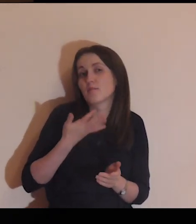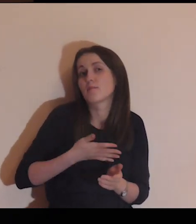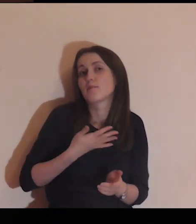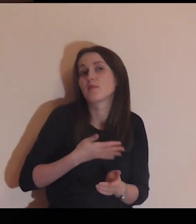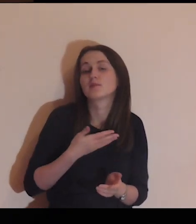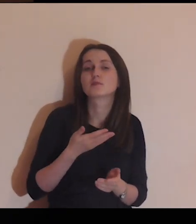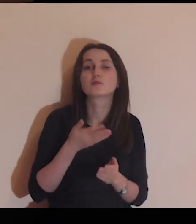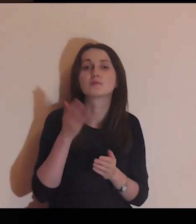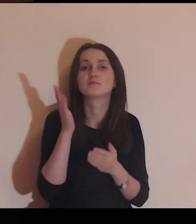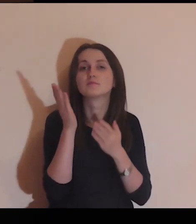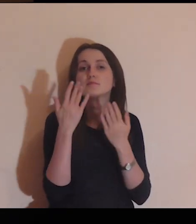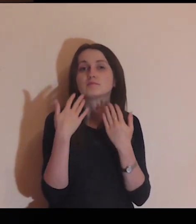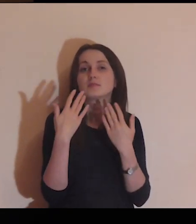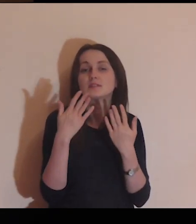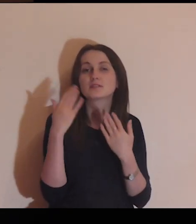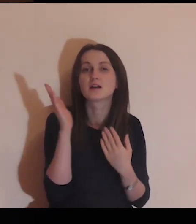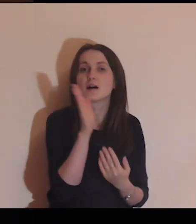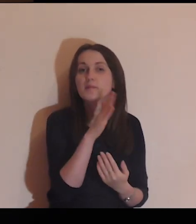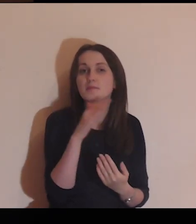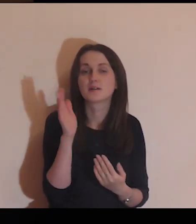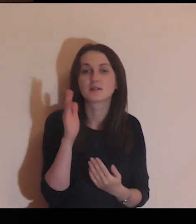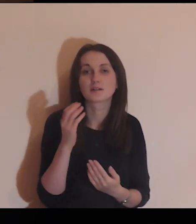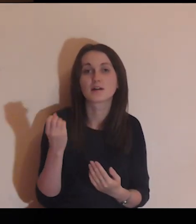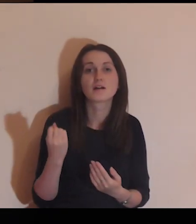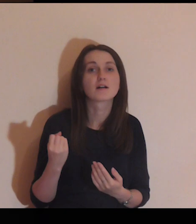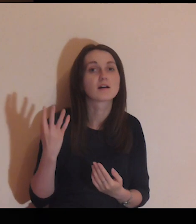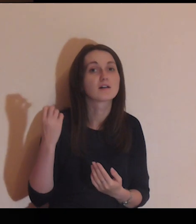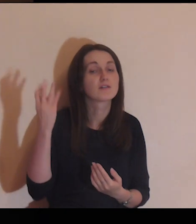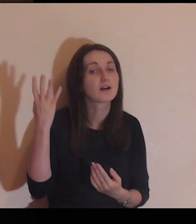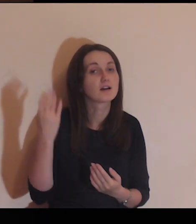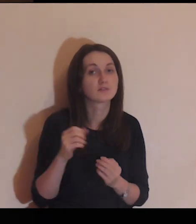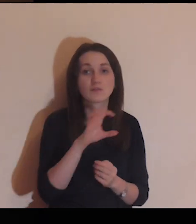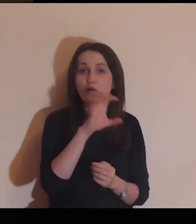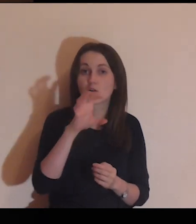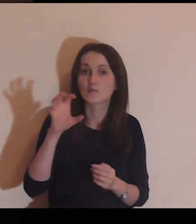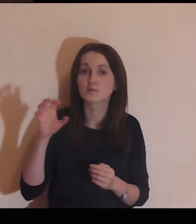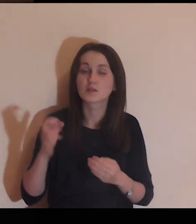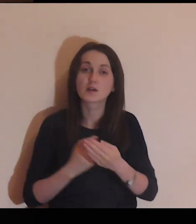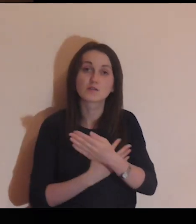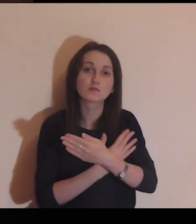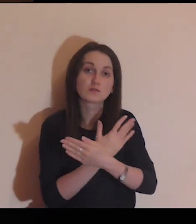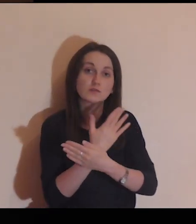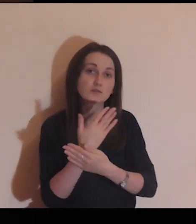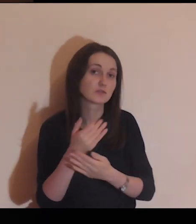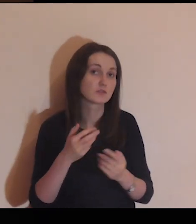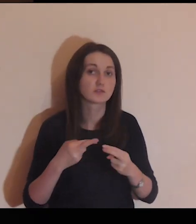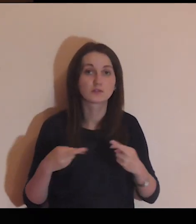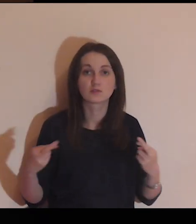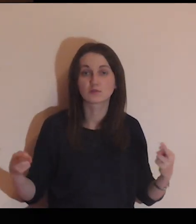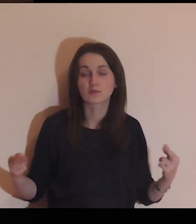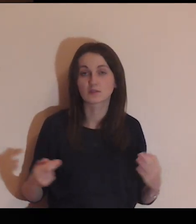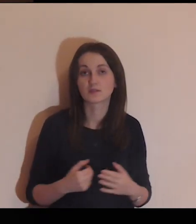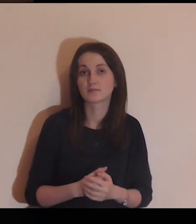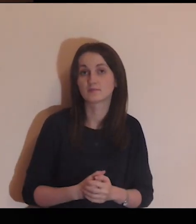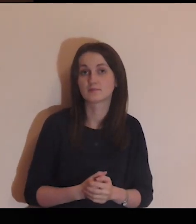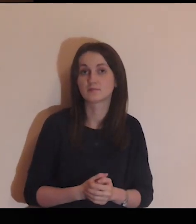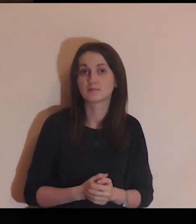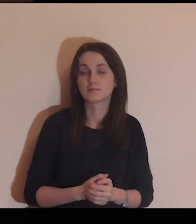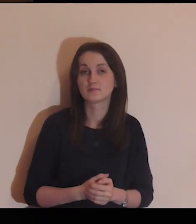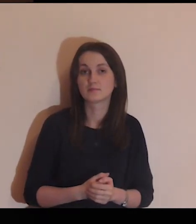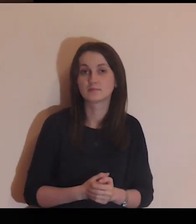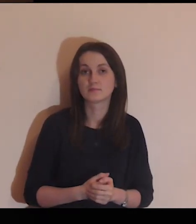możesz poczuć zapach kwiatów, które tam rosną, popatrzeć na rośliny.